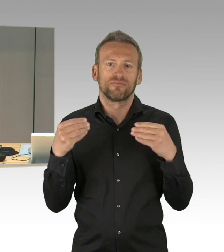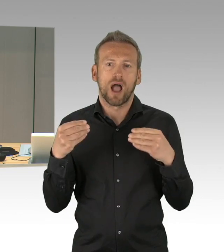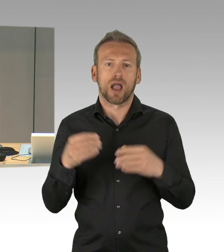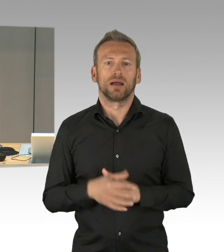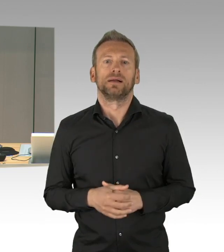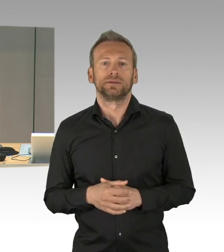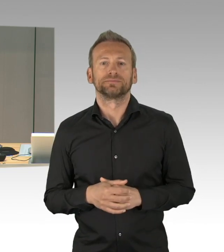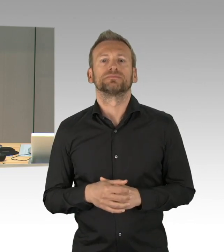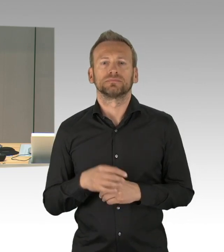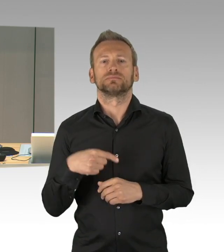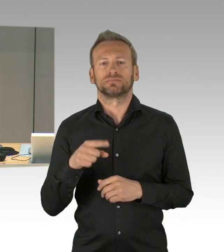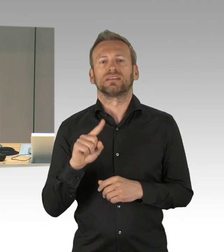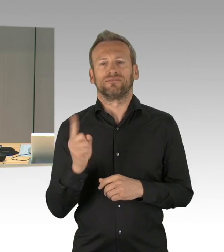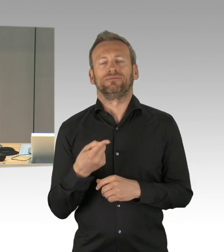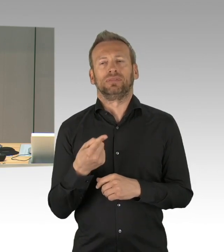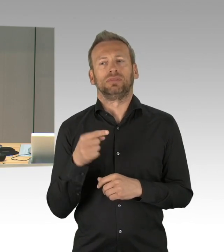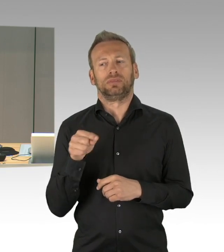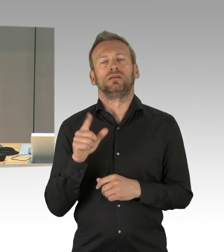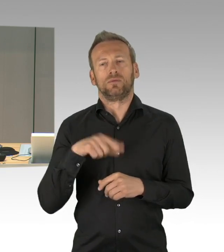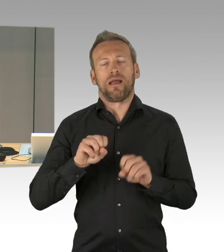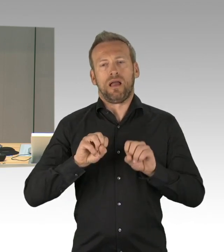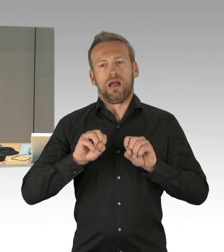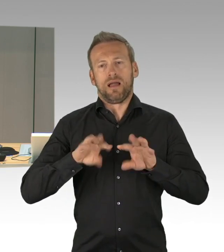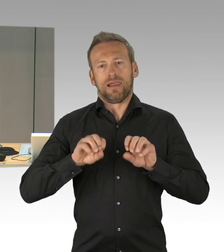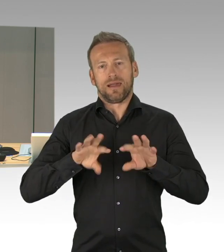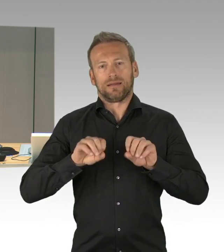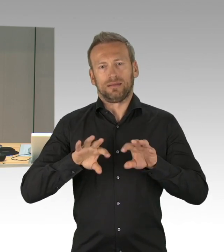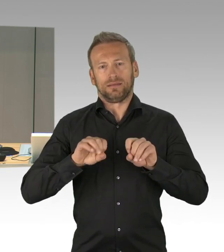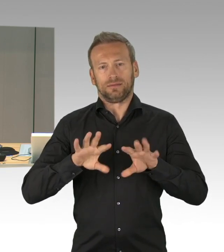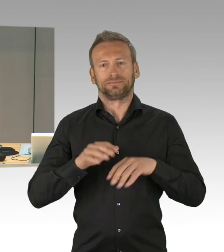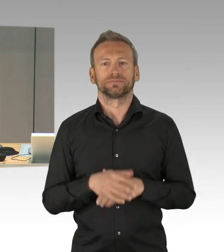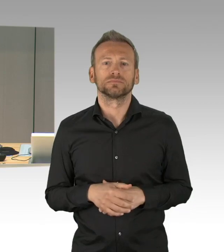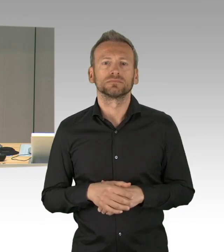darf ich zum heutigen Geburtstag gratulieren, herzlichen Glückwunsch, Herr Kollege.